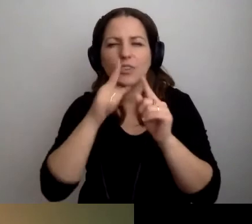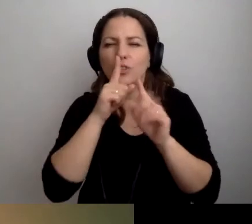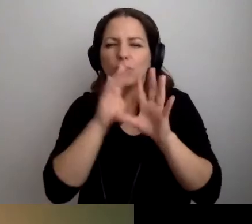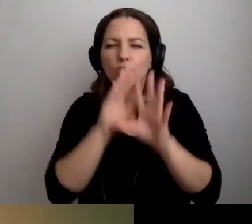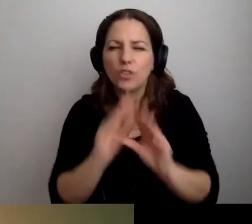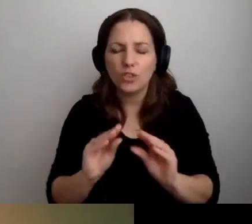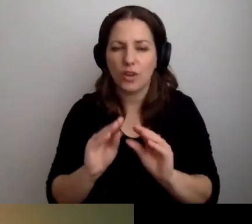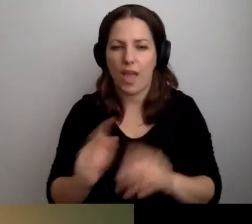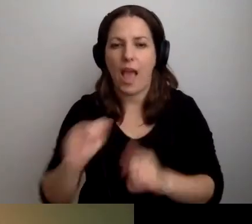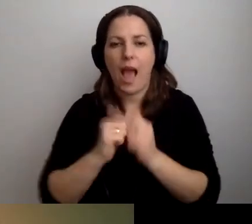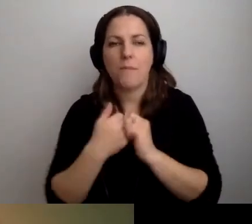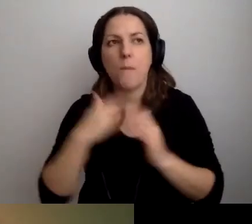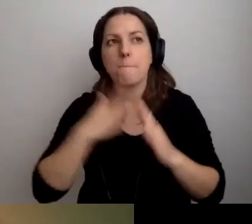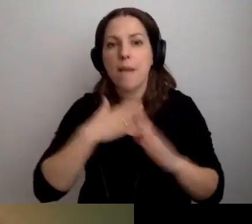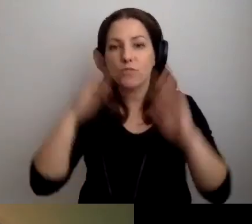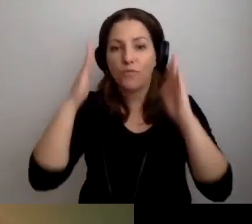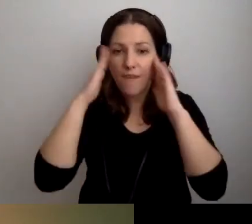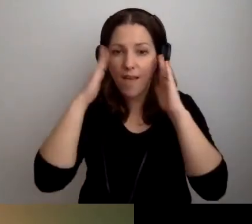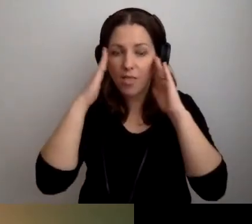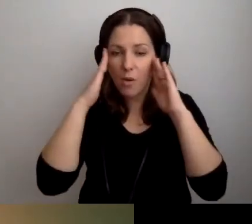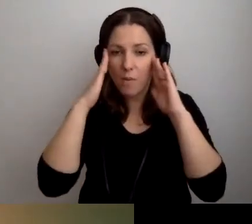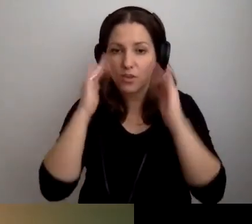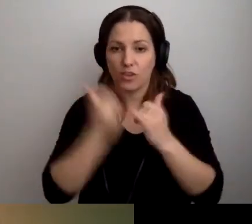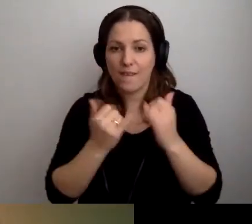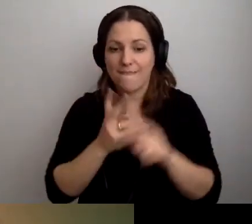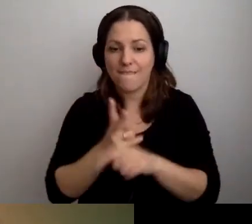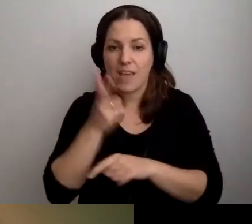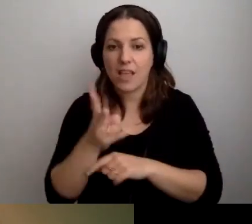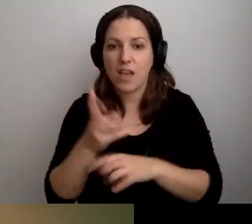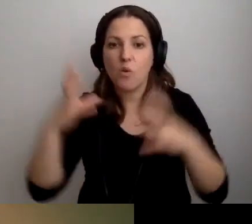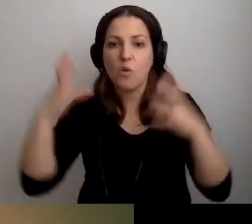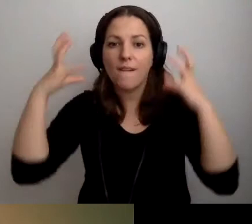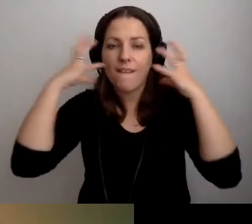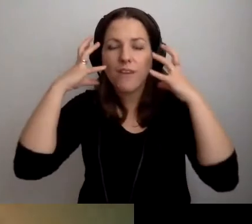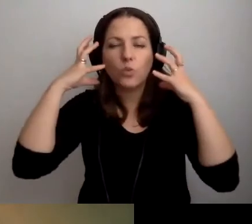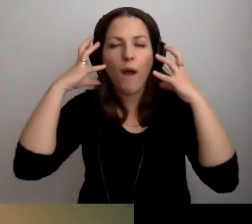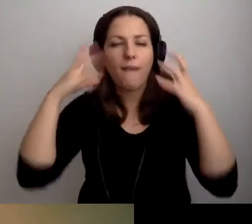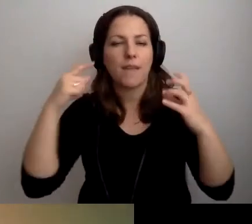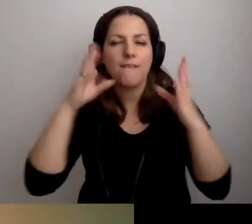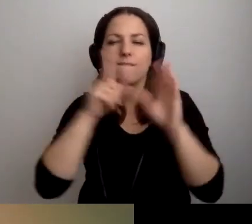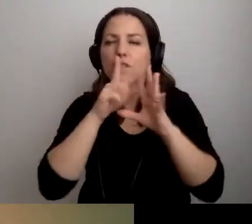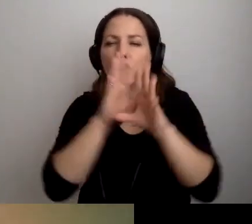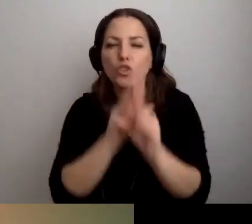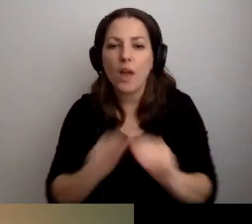Albo jeśli będę miał świadomość, że jeśli wejdę w dużych słuchawkach wyciszających, to będzie okej.